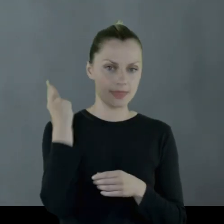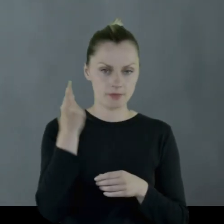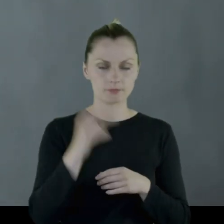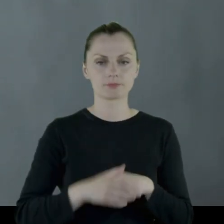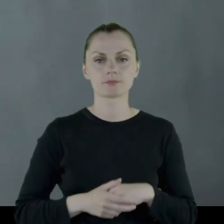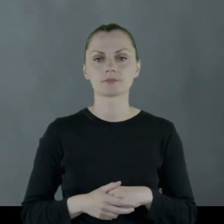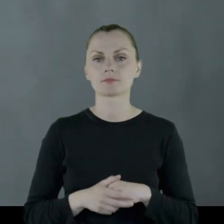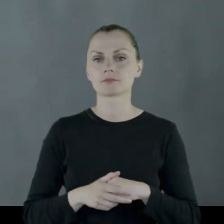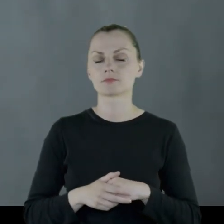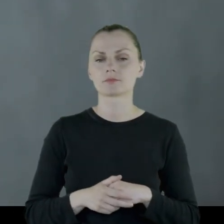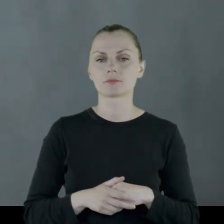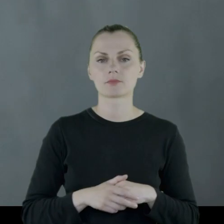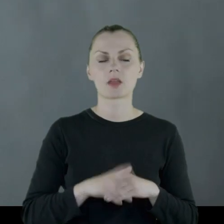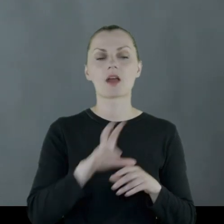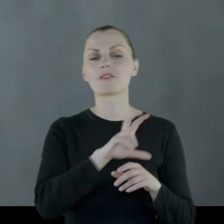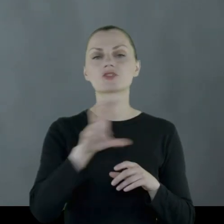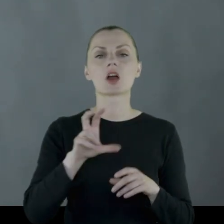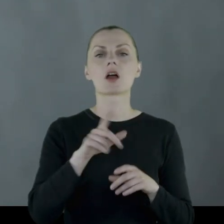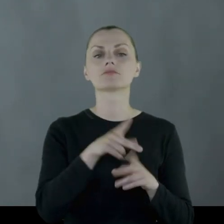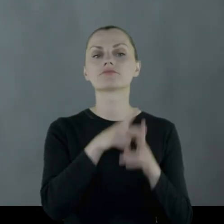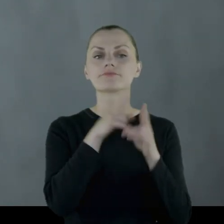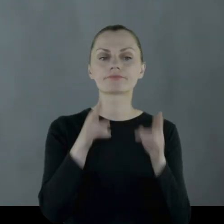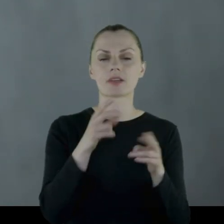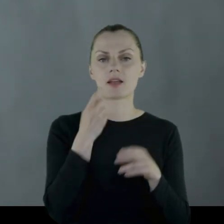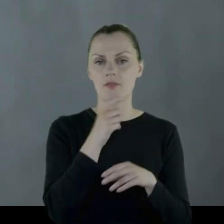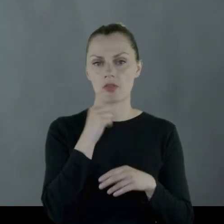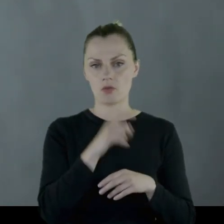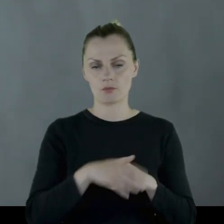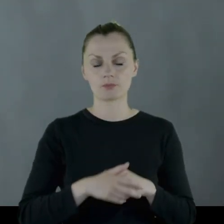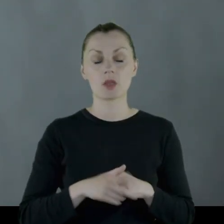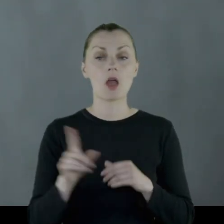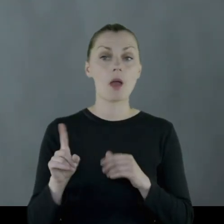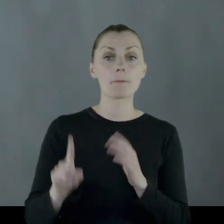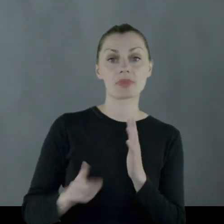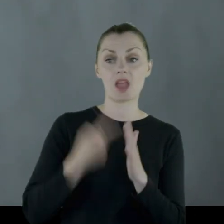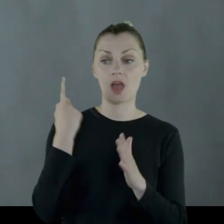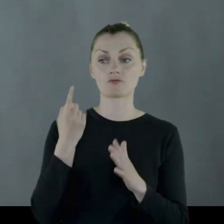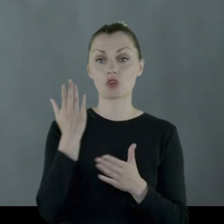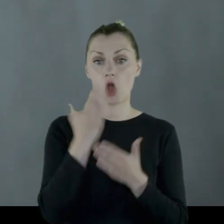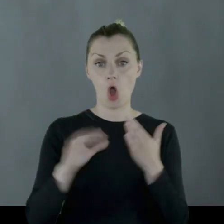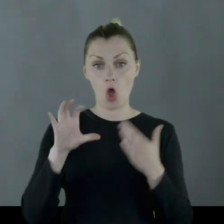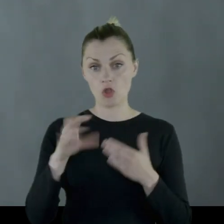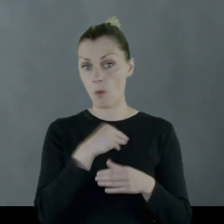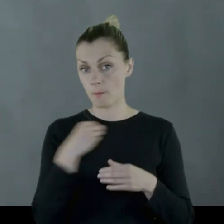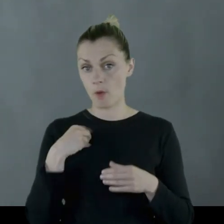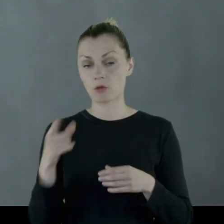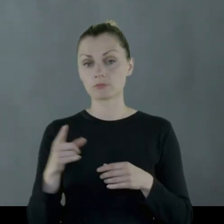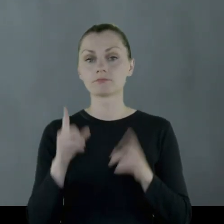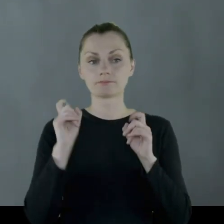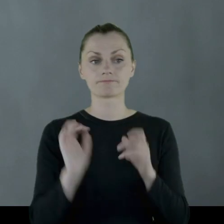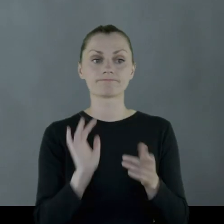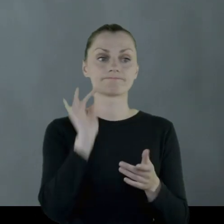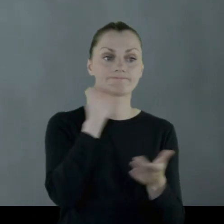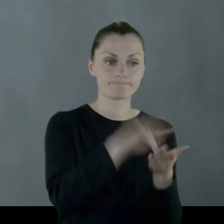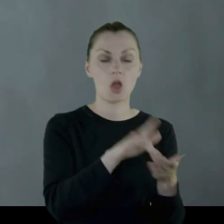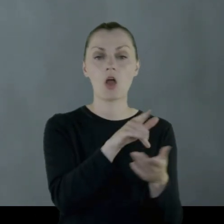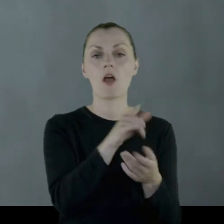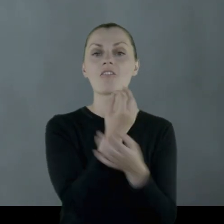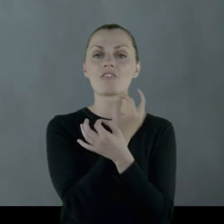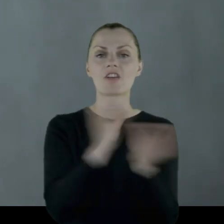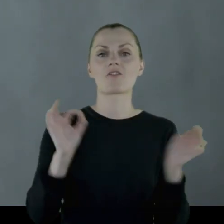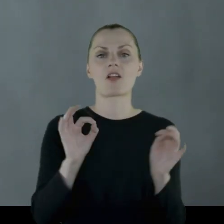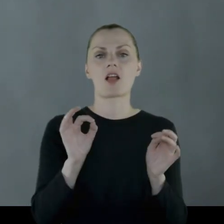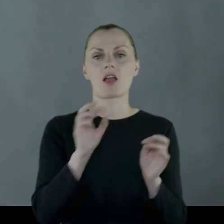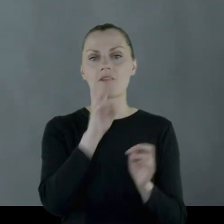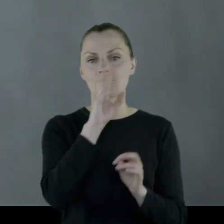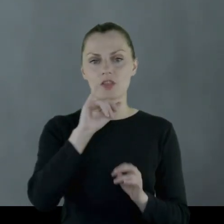w czasie ofensywy kwietniowej i jako pierwszy oddział polski wkracza do wyzwalanego Wilna.